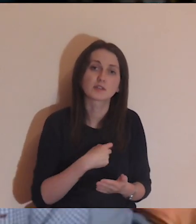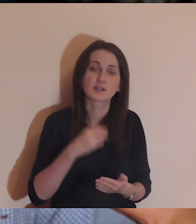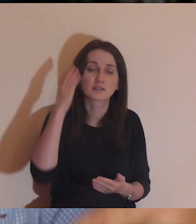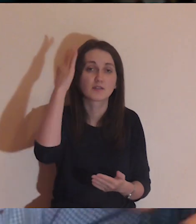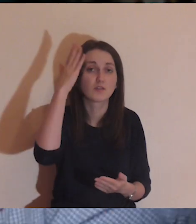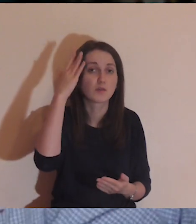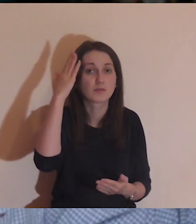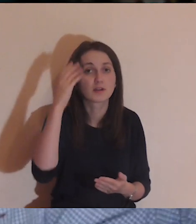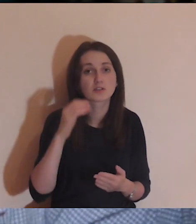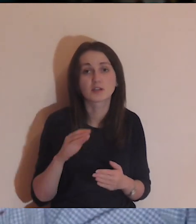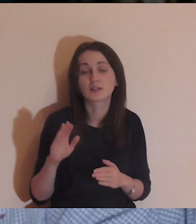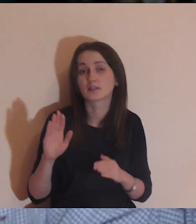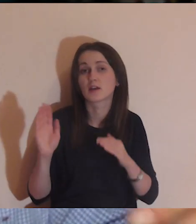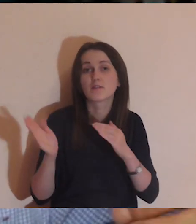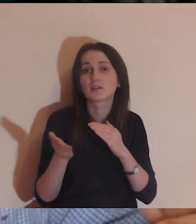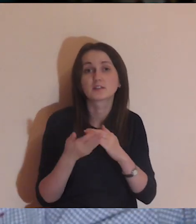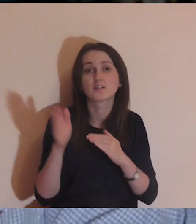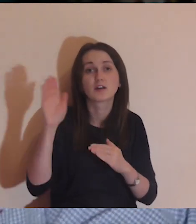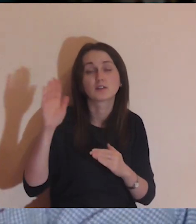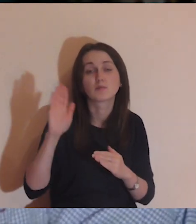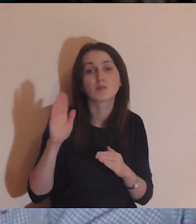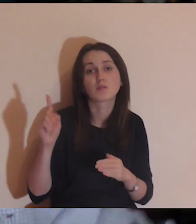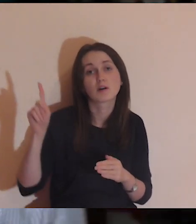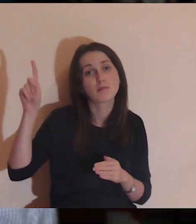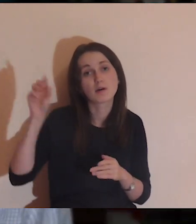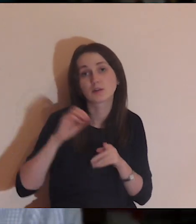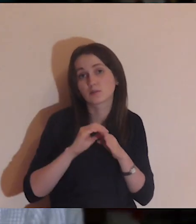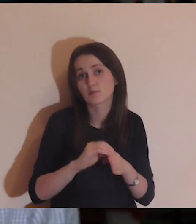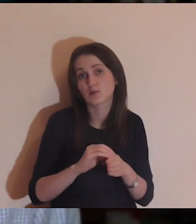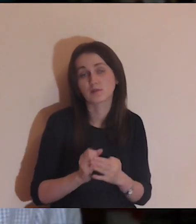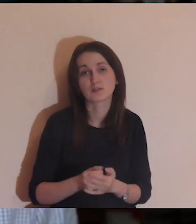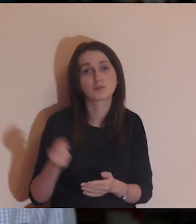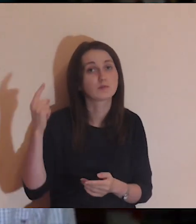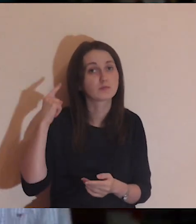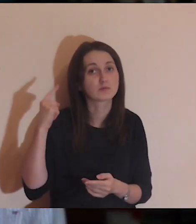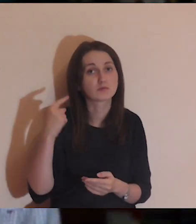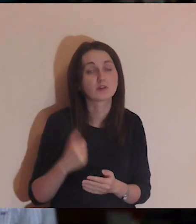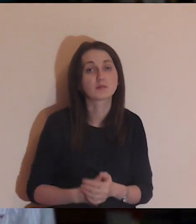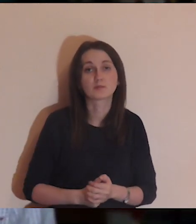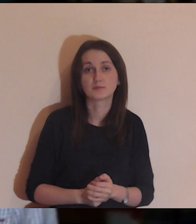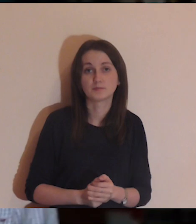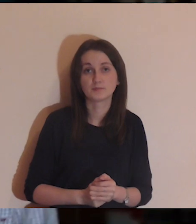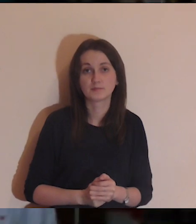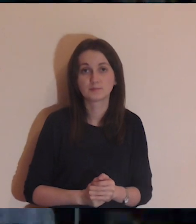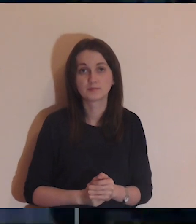Idę za wyobrażaniami: "Panie, Ty mnie poprowadź" Posłuchajmy jeszcze raz Ewangelii.